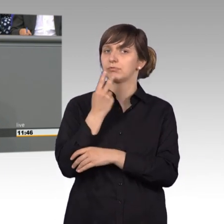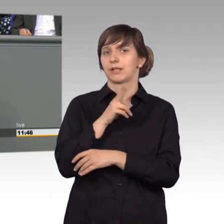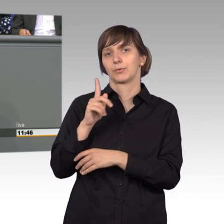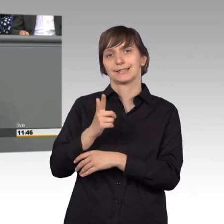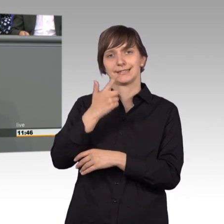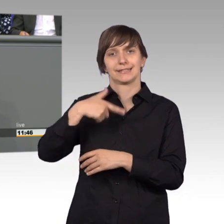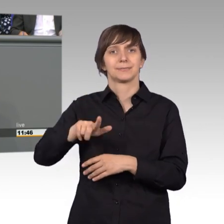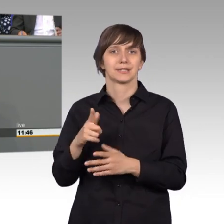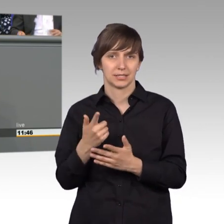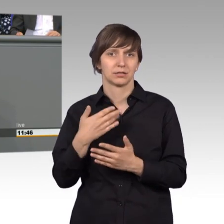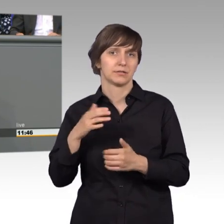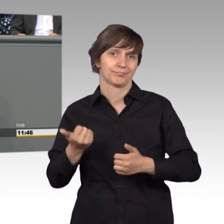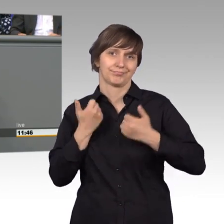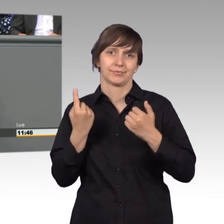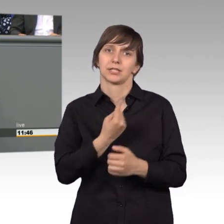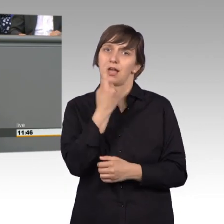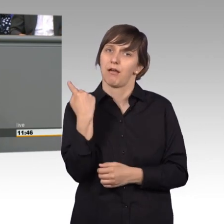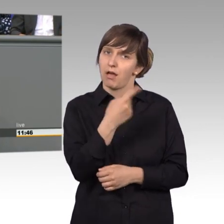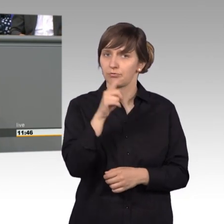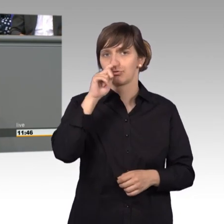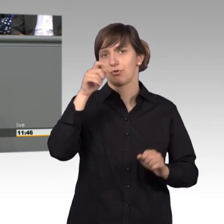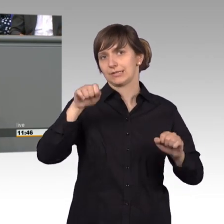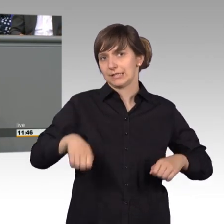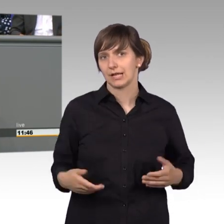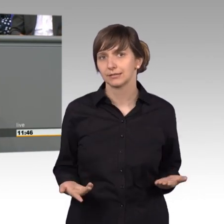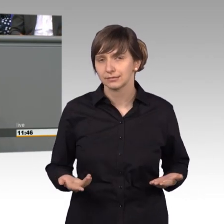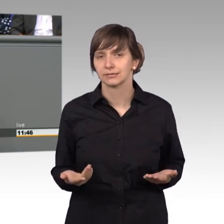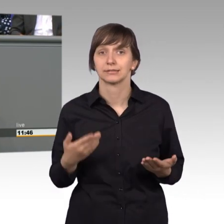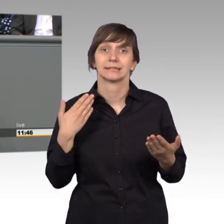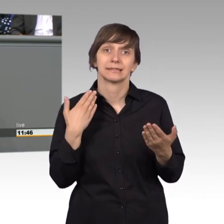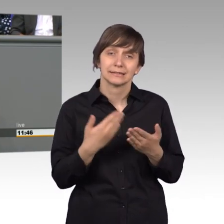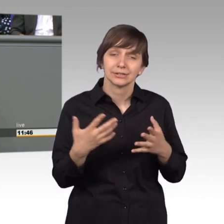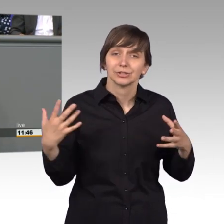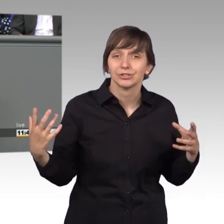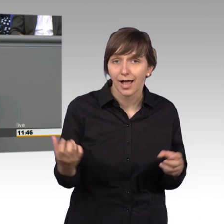wir alle drauf stolz sein und die ganze Arbeit ist eigentlich erst möglich geworden durch die gute Vorarbeit und die ständige